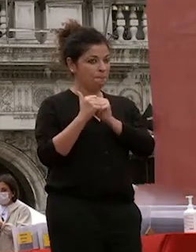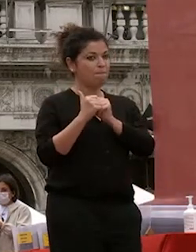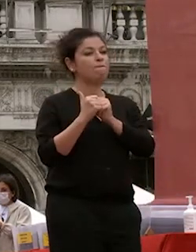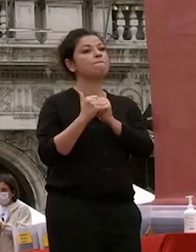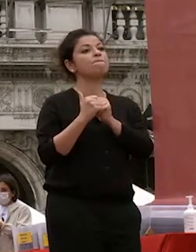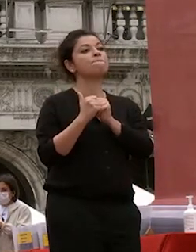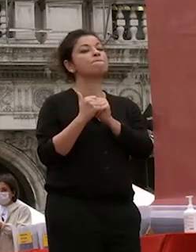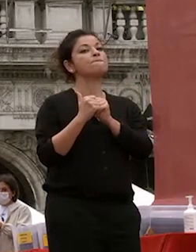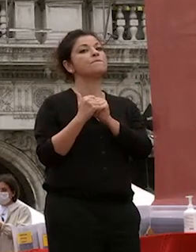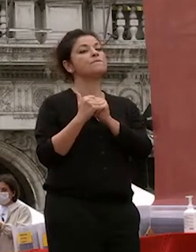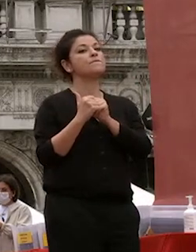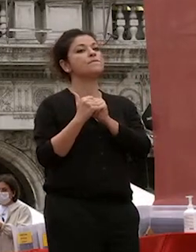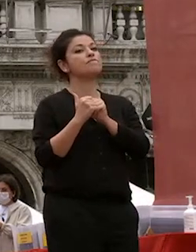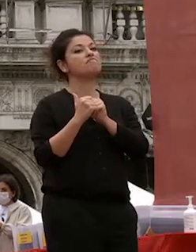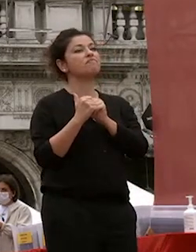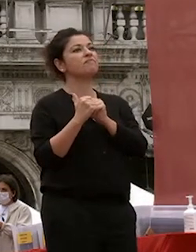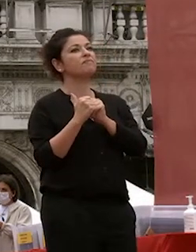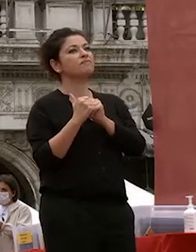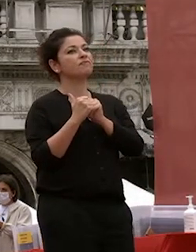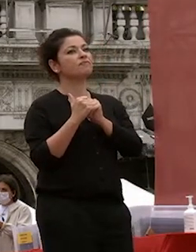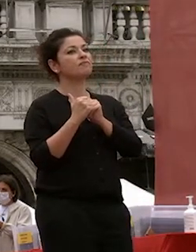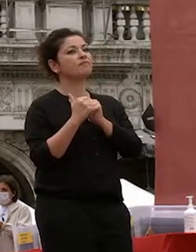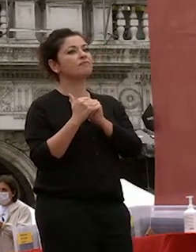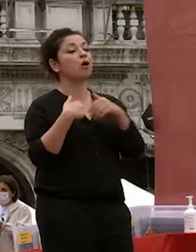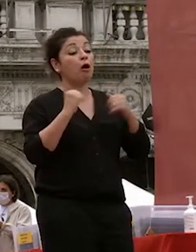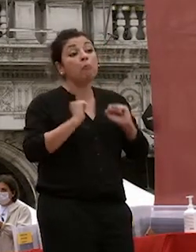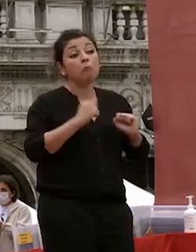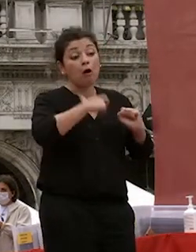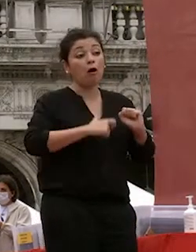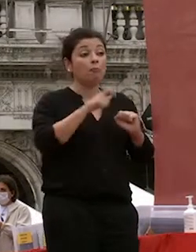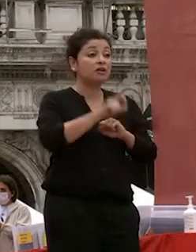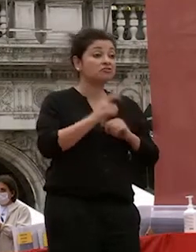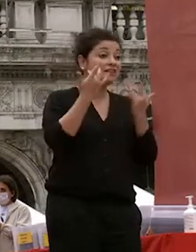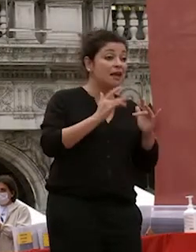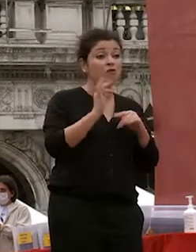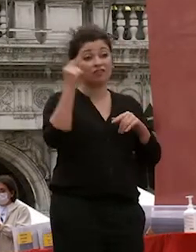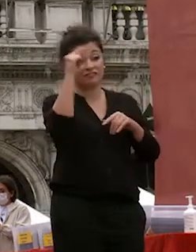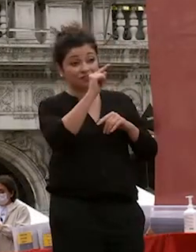posso essere una persona semplice o fuoco o difficile tendenzialmente venga